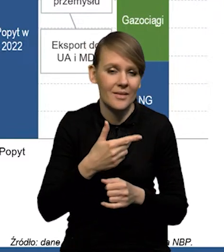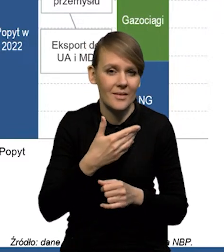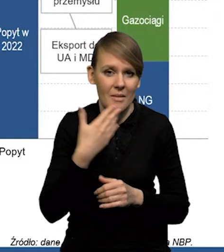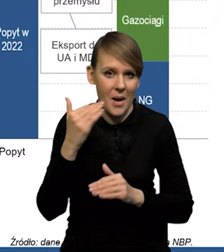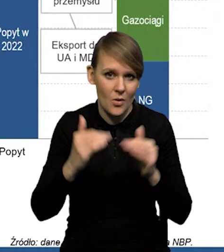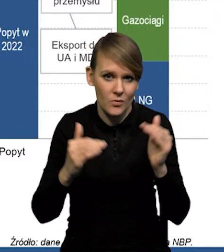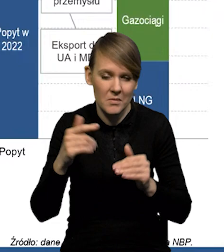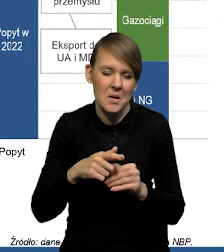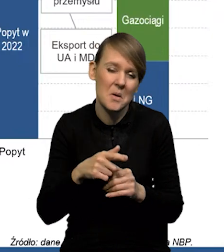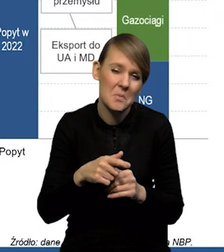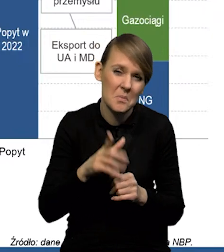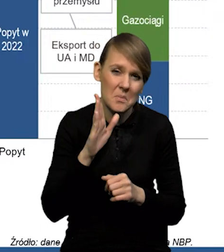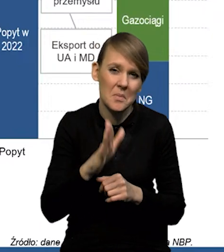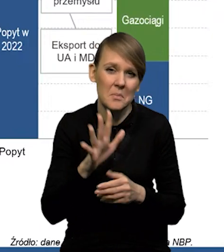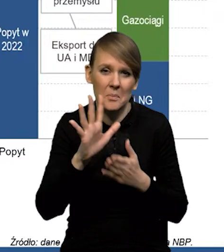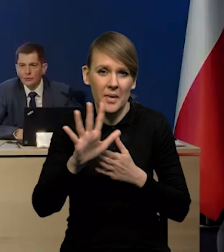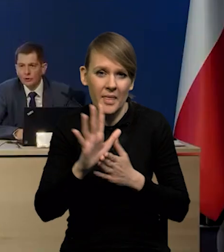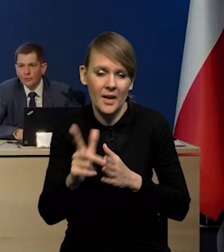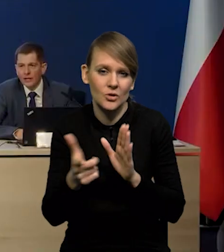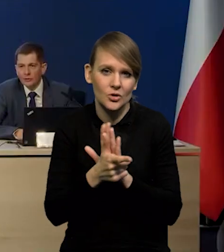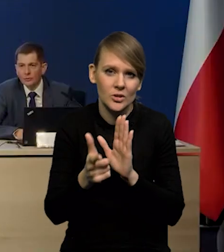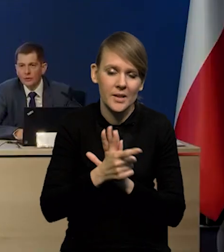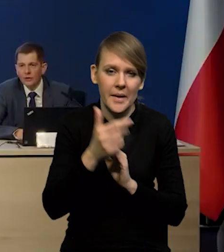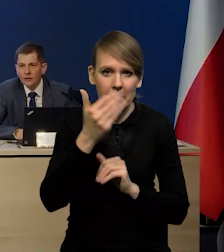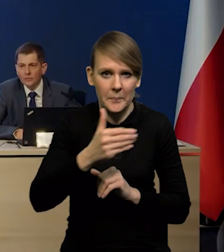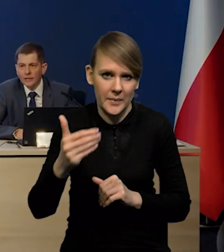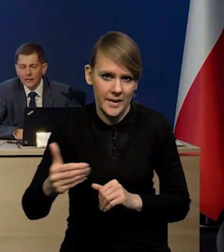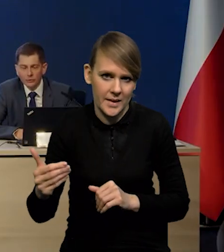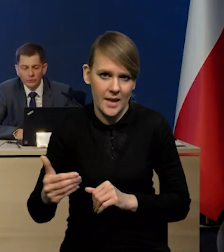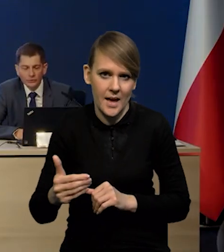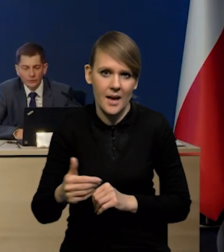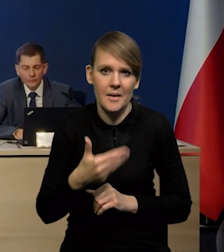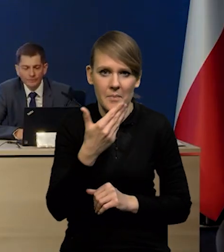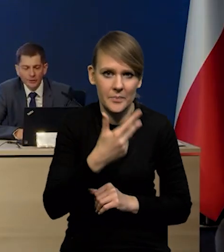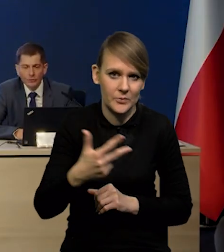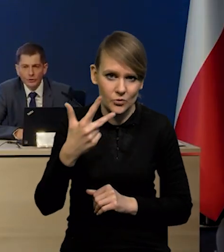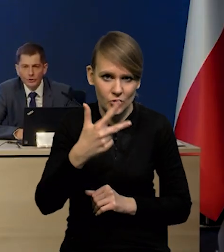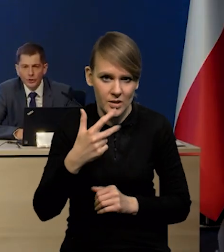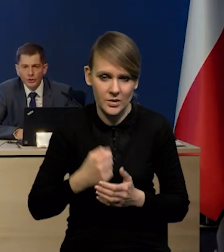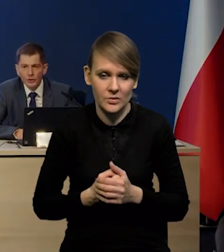to ona będzie wynosiła gdzieś około 15-17 miliardów metrów sześciennych.